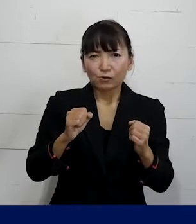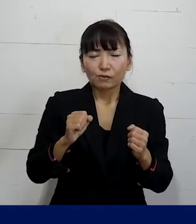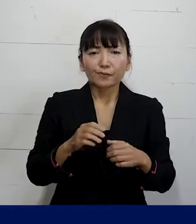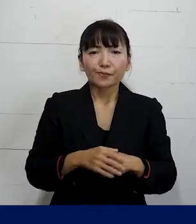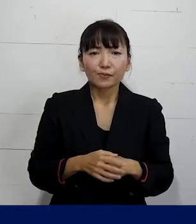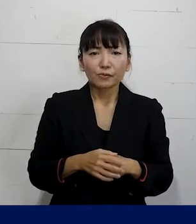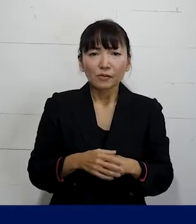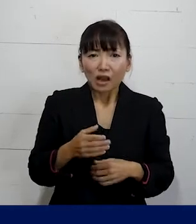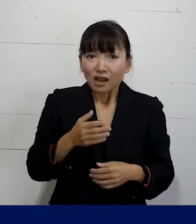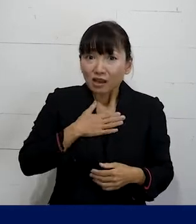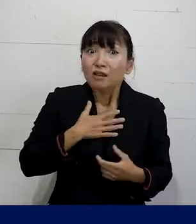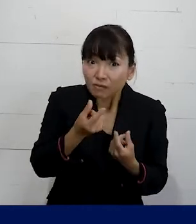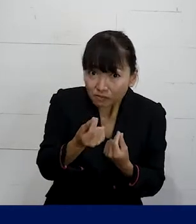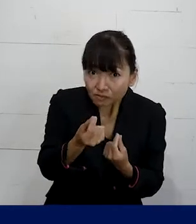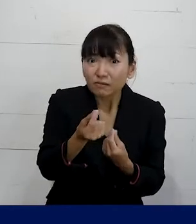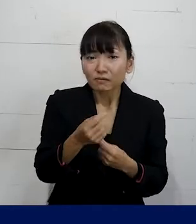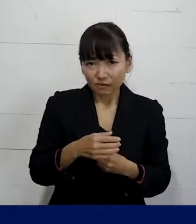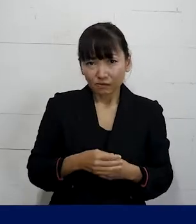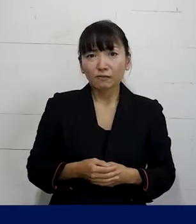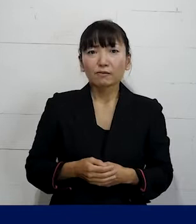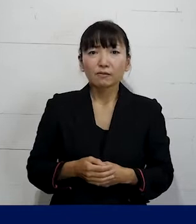それはご存じのとおりだと思います